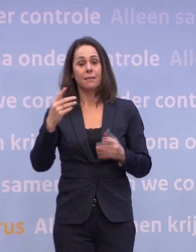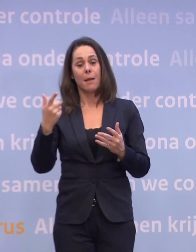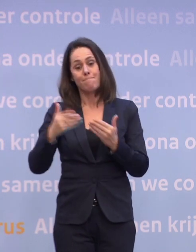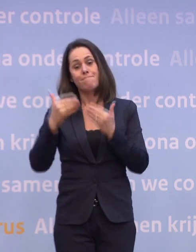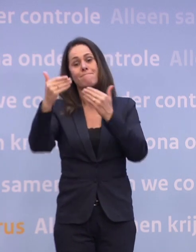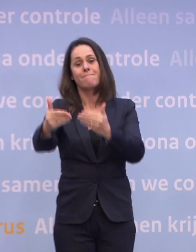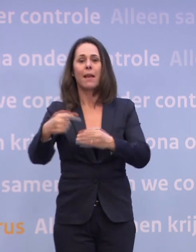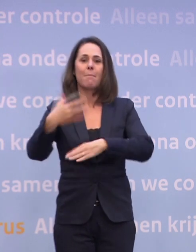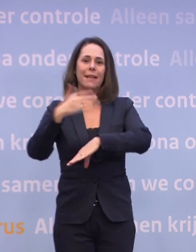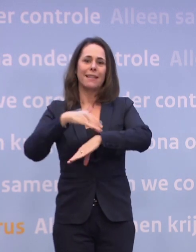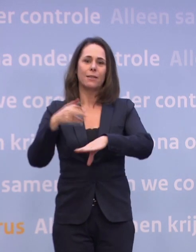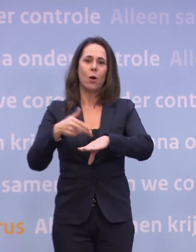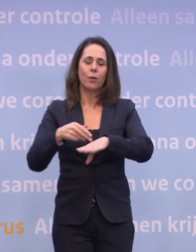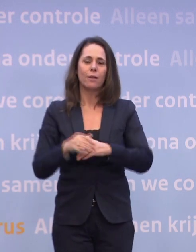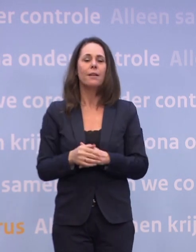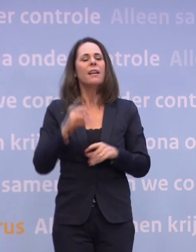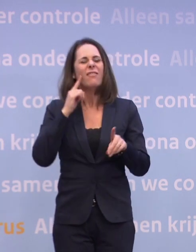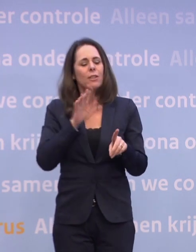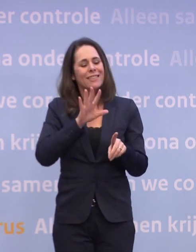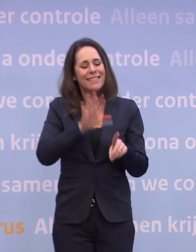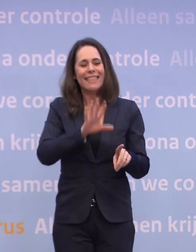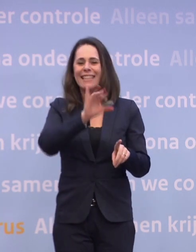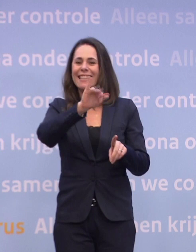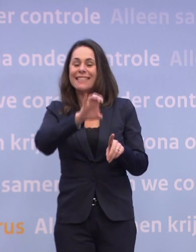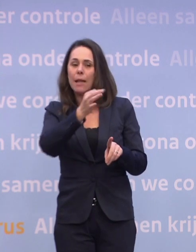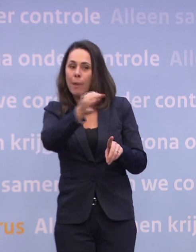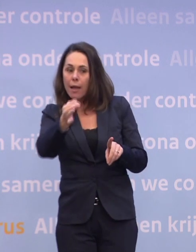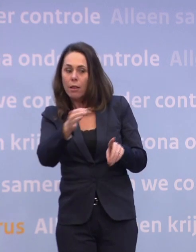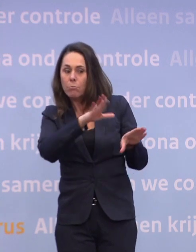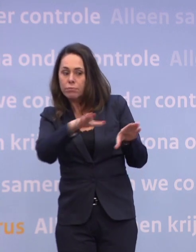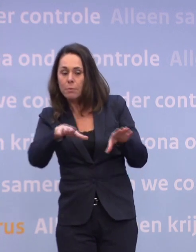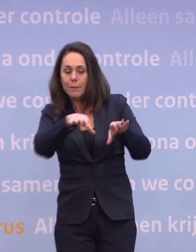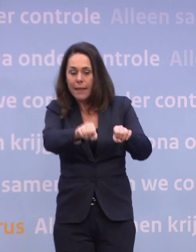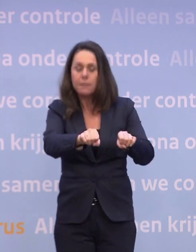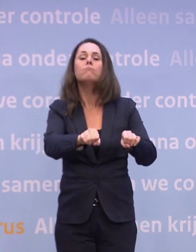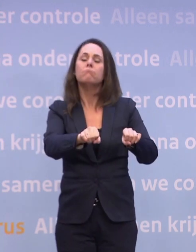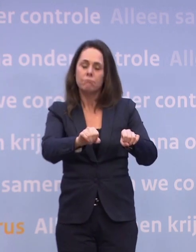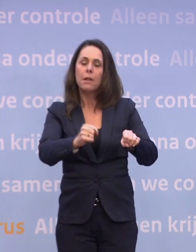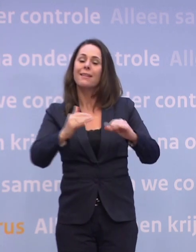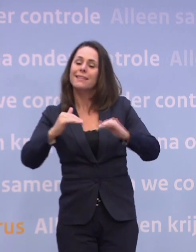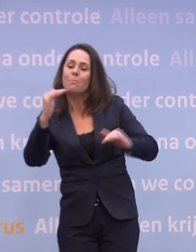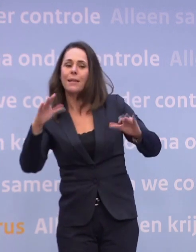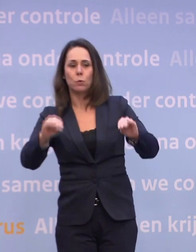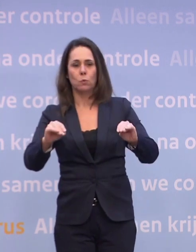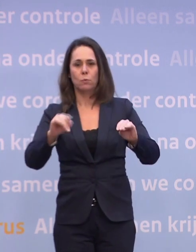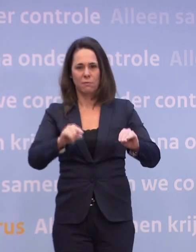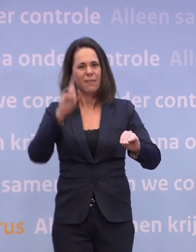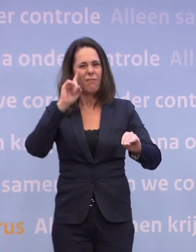We weten ook vanaf het moment van tien ic-plekken, dat je weer iets kunt. Dat weten we, dat vinden we nog steeds, daar bereiden we ons ook op voor. Daar moet alles op gericht zijn.